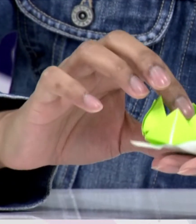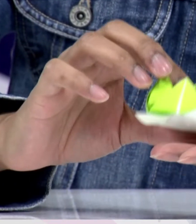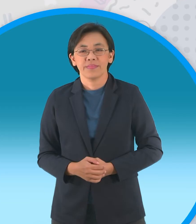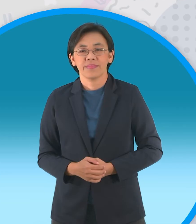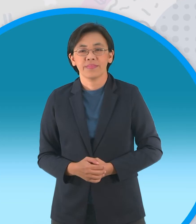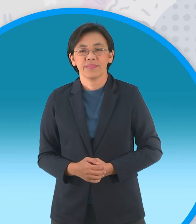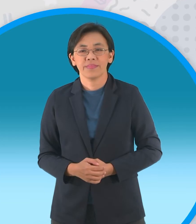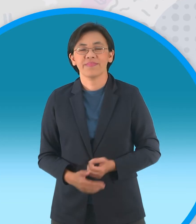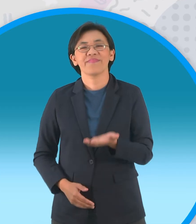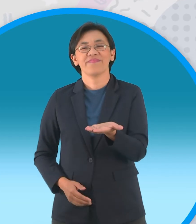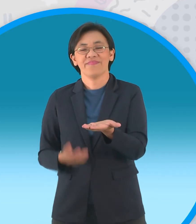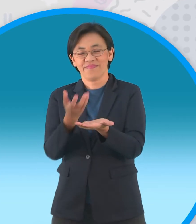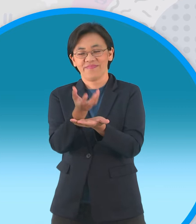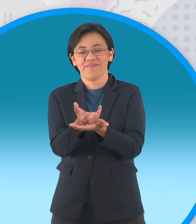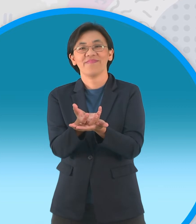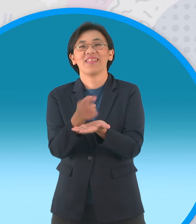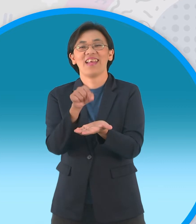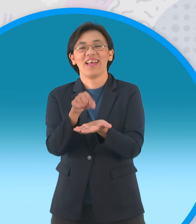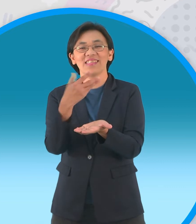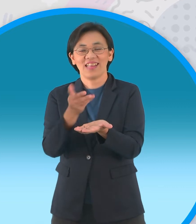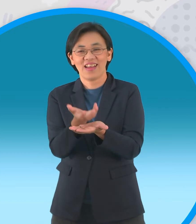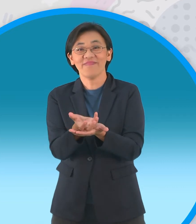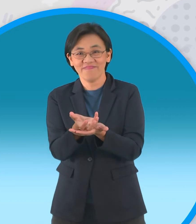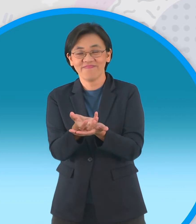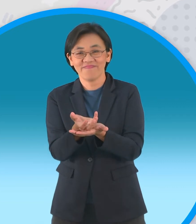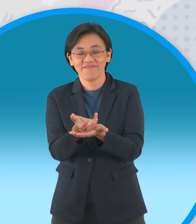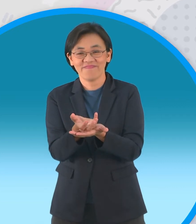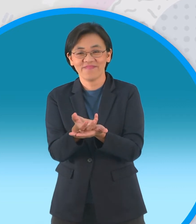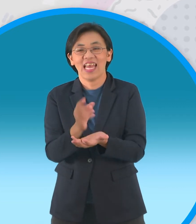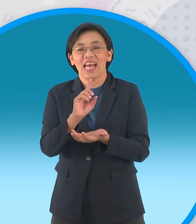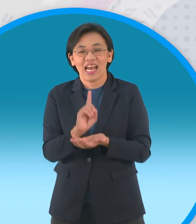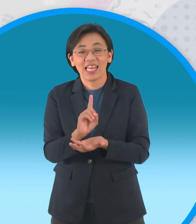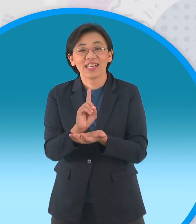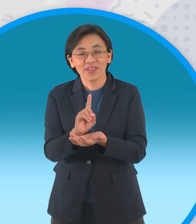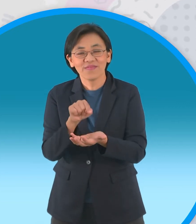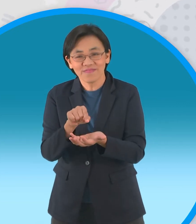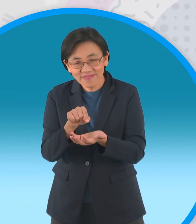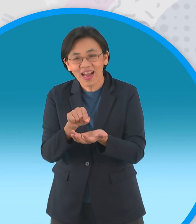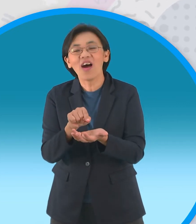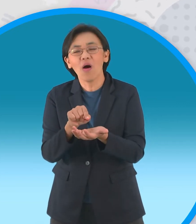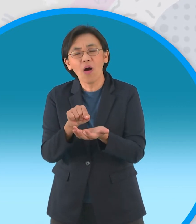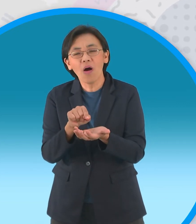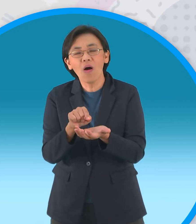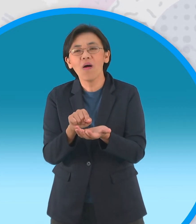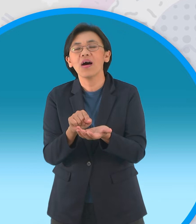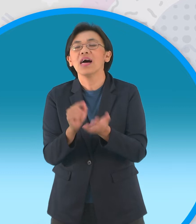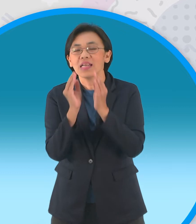เสร็จแล้วนะครับเราก็จะได้ กระทงนะครับหรือว่าดอกบัวแปดกลีบนะครับ